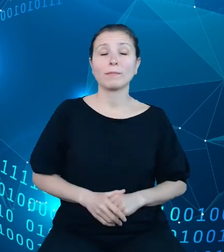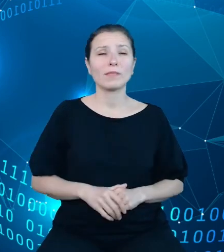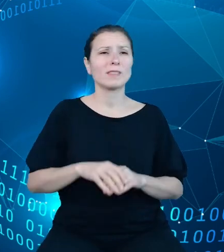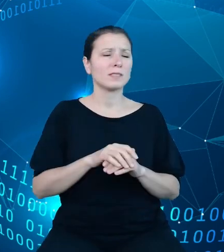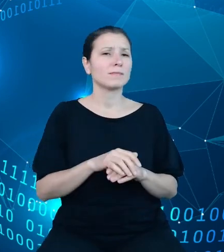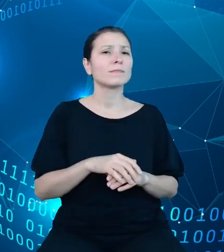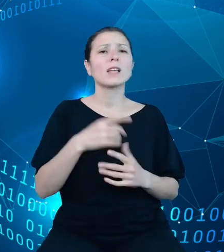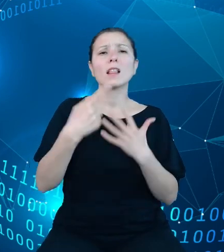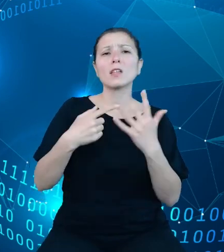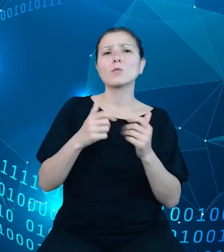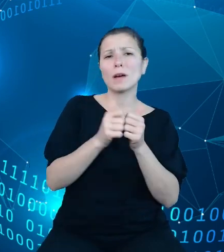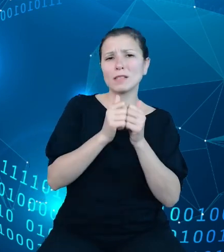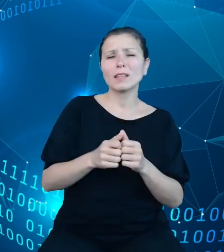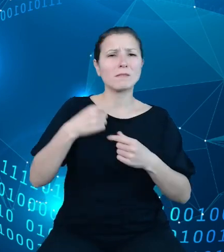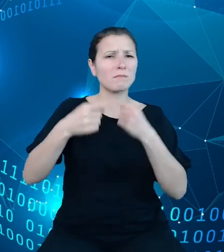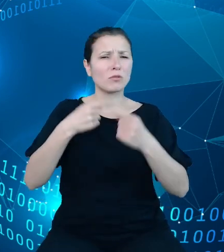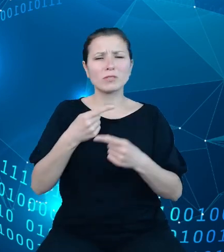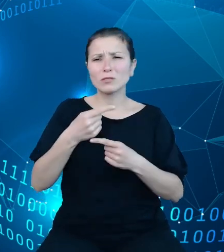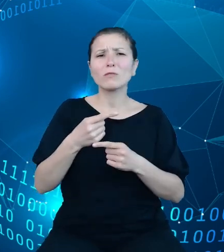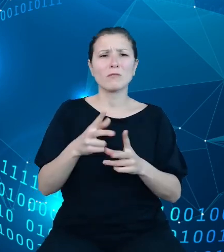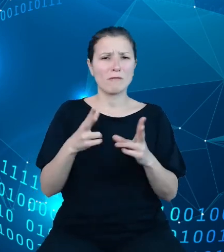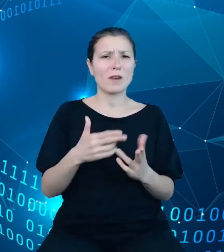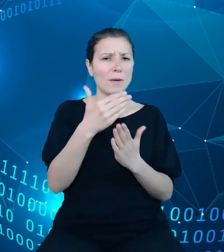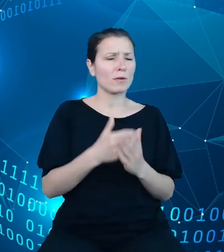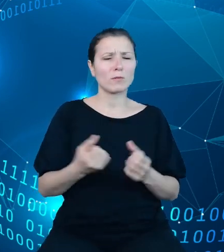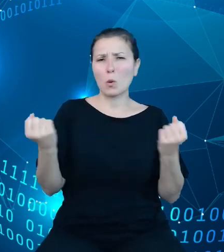w TREZORze jest ogromna w skali całych finansów publicznych.